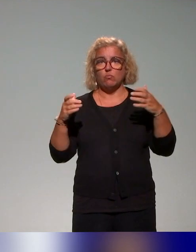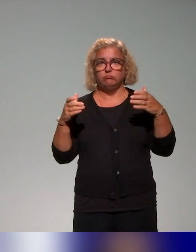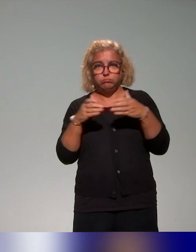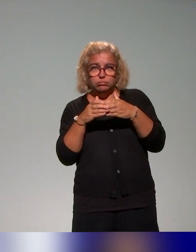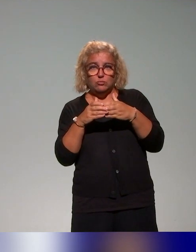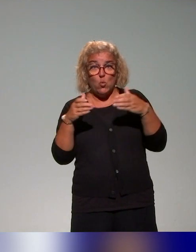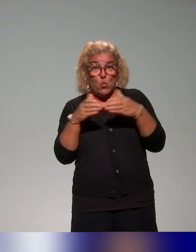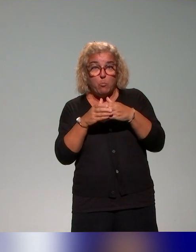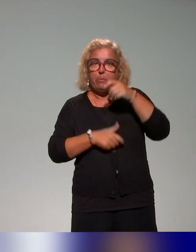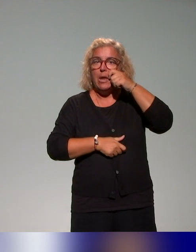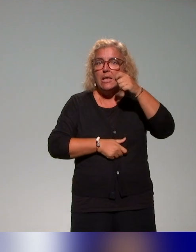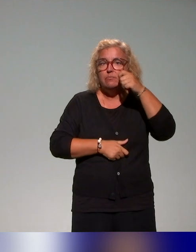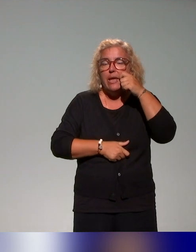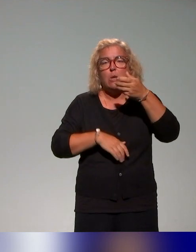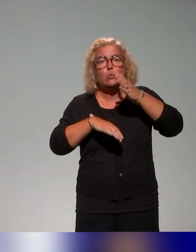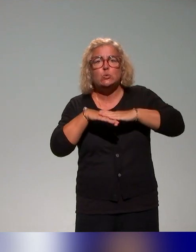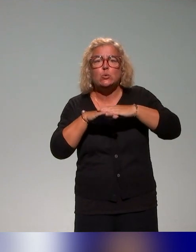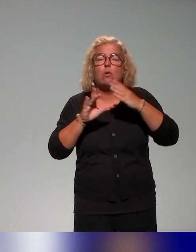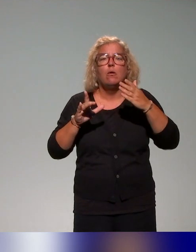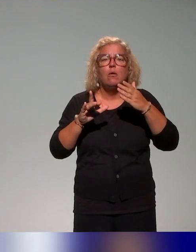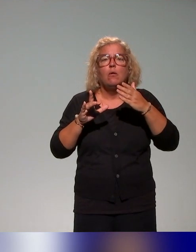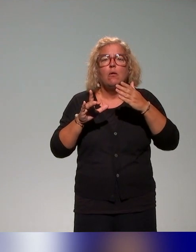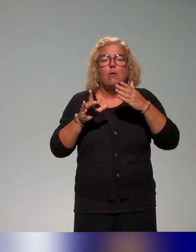sur ces questions de pédagogie inclusive qu'on sollicite et qu'on